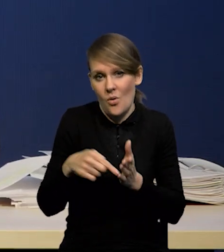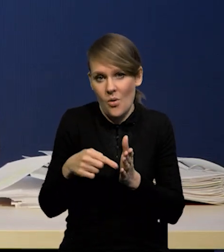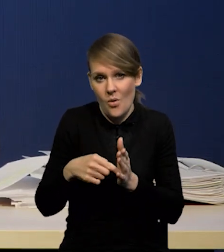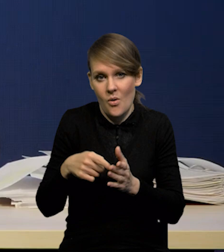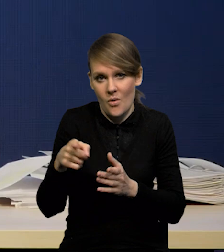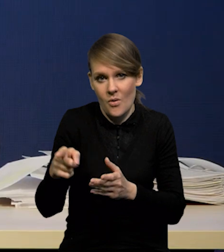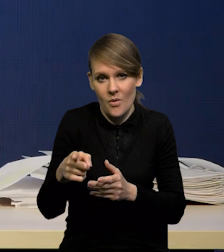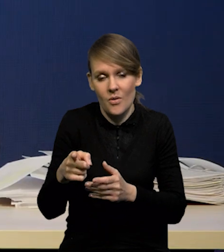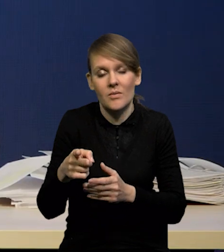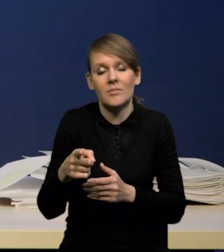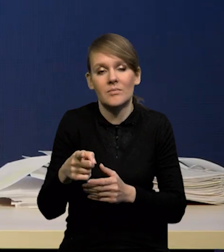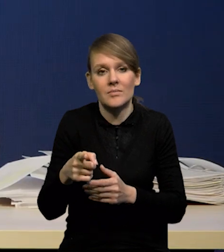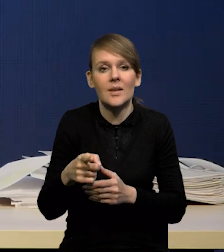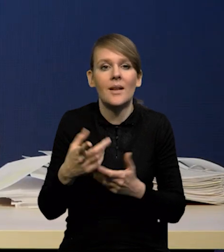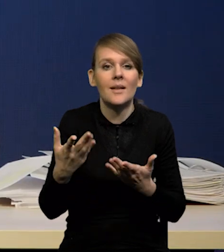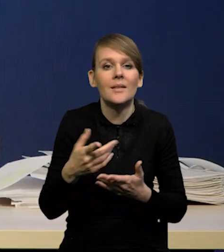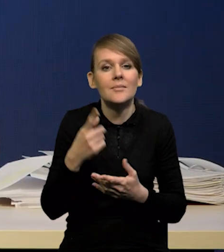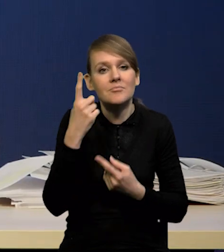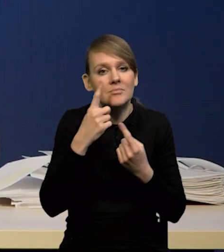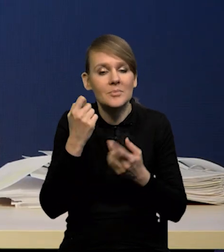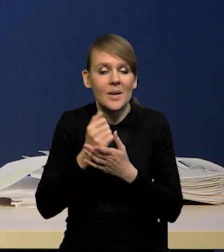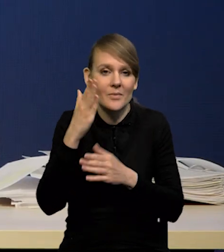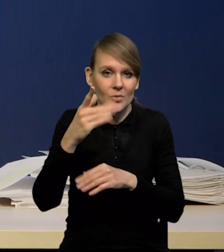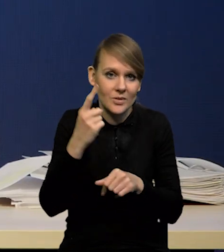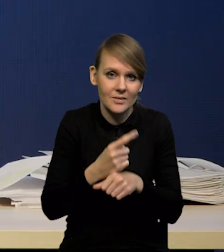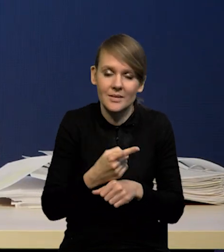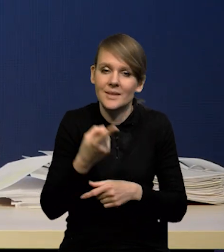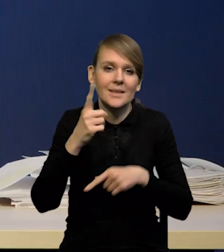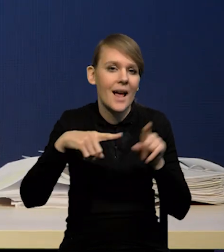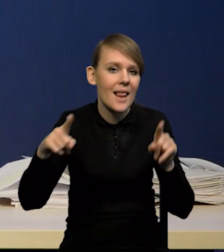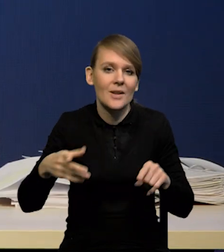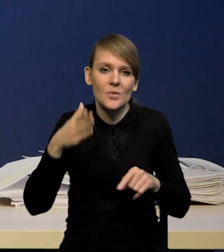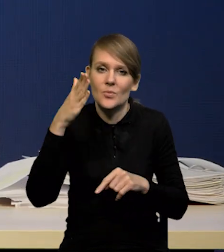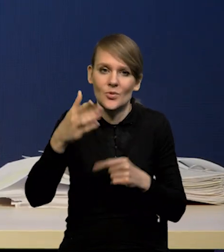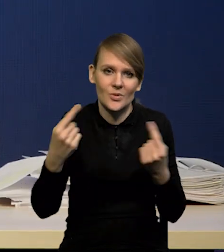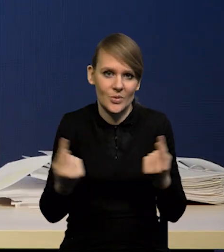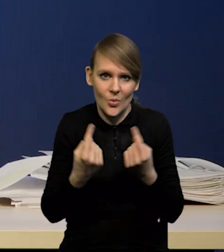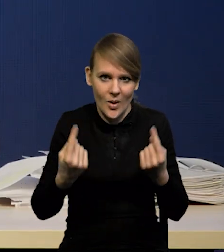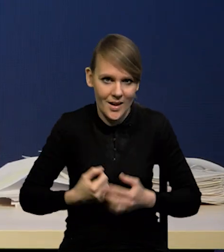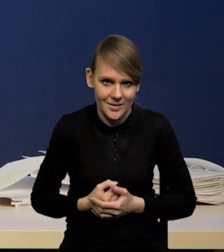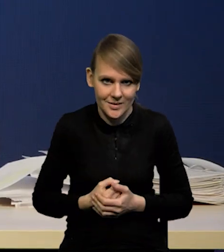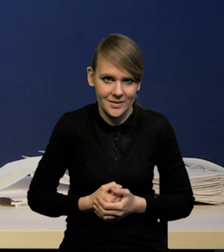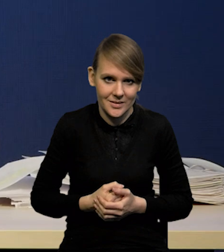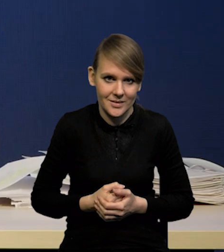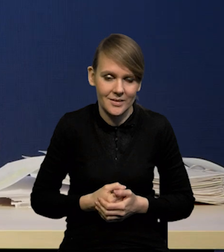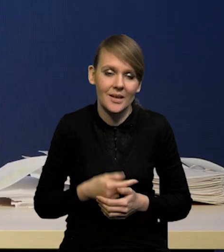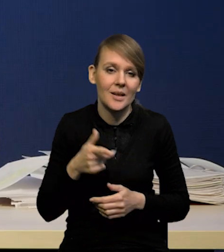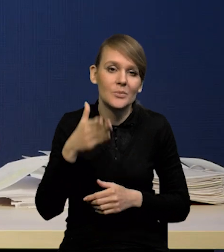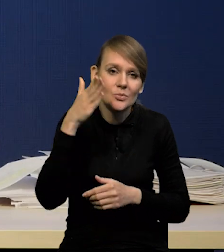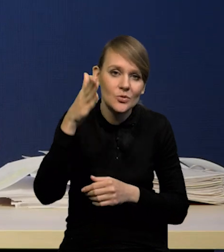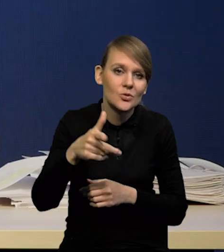Zależą od tego, co będziemy mieli w przyszłości i w związku z tym od przyszłych projekcji